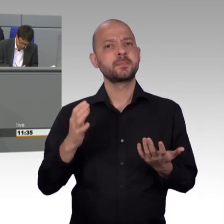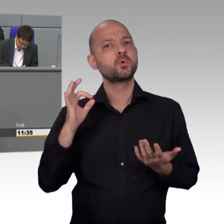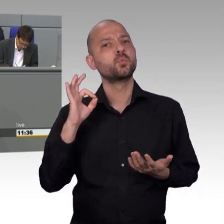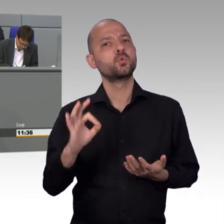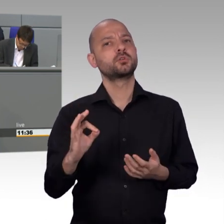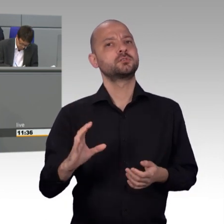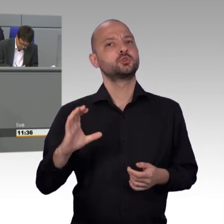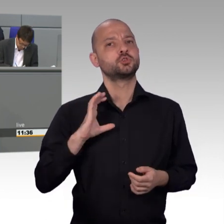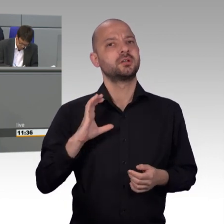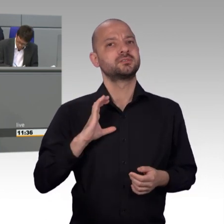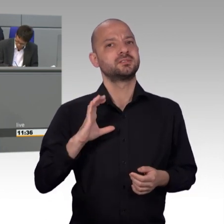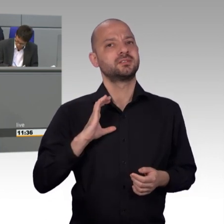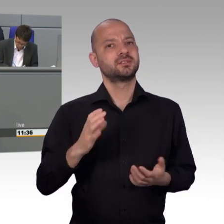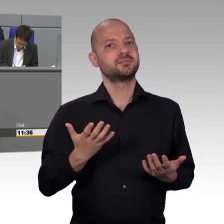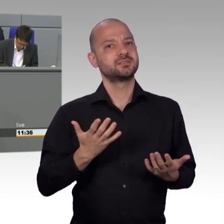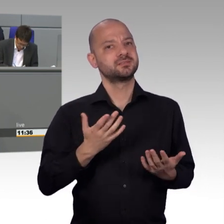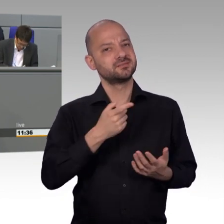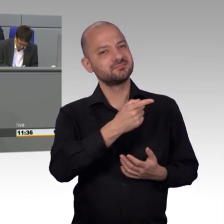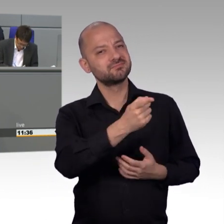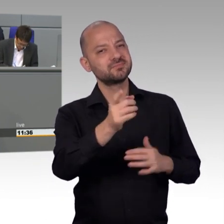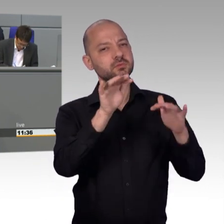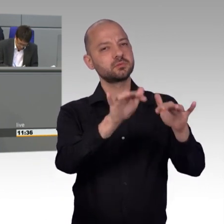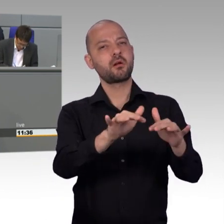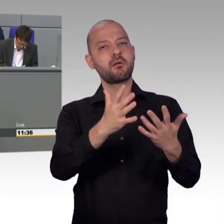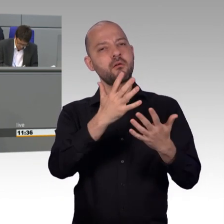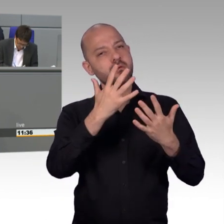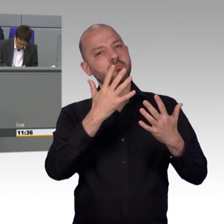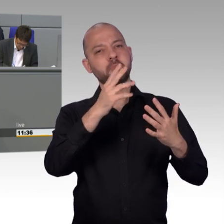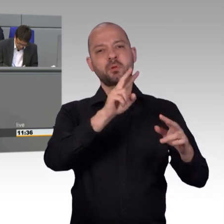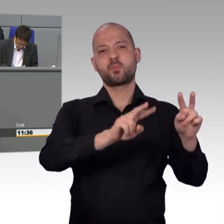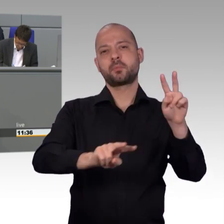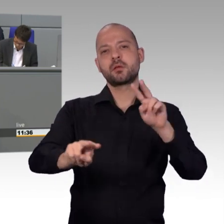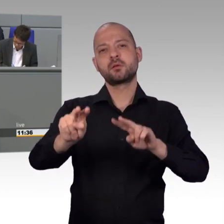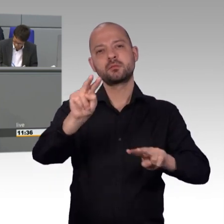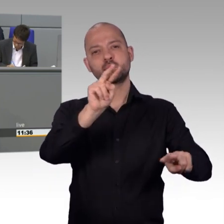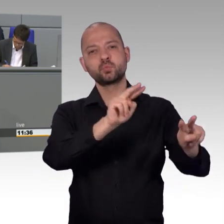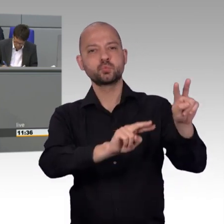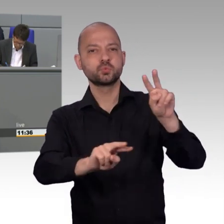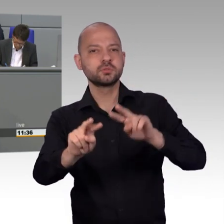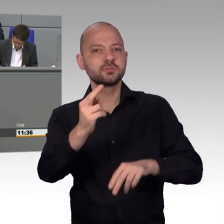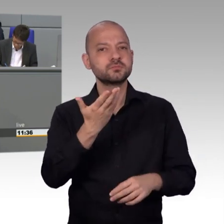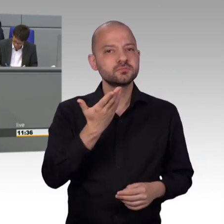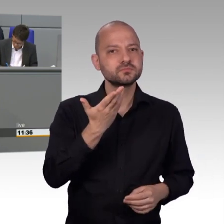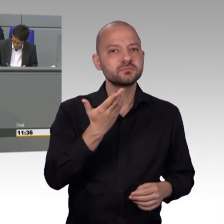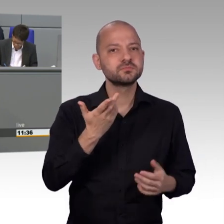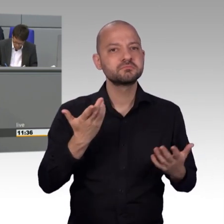und hier zuhören. Denn diese wollen die Rechtmäßigkeit an den deutschen Grenzen wiederherstellen und Rückweisungen wieder möglich machen.